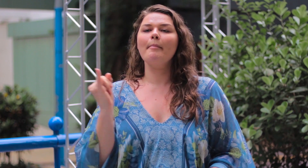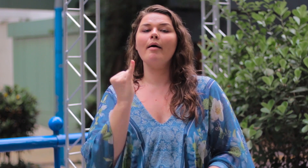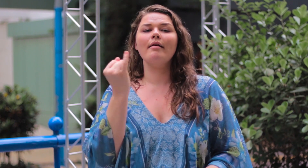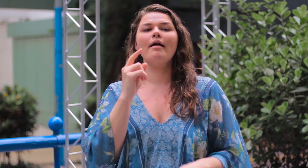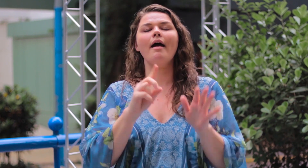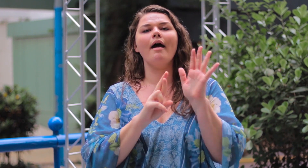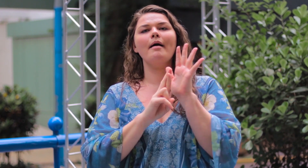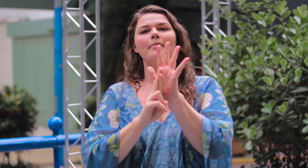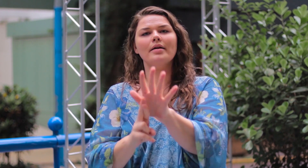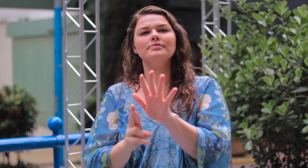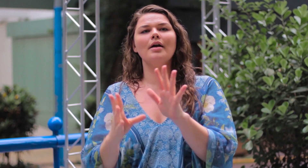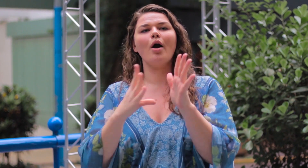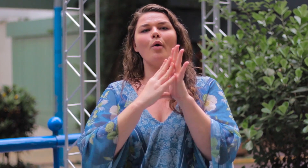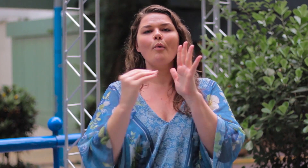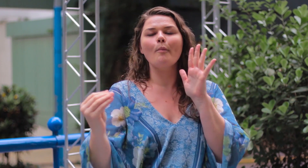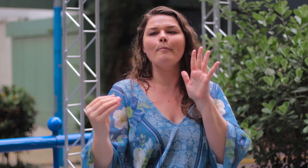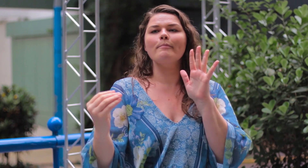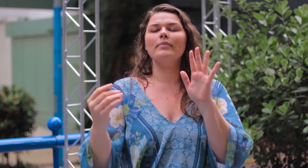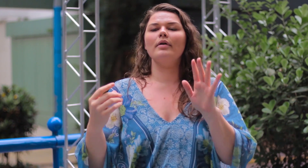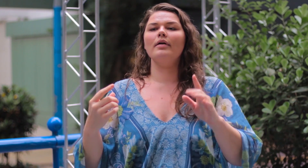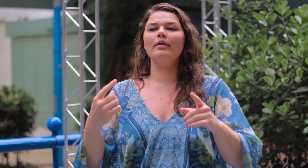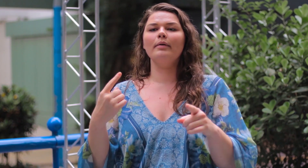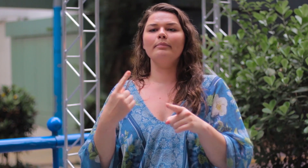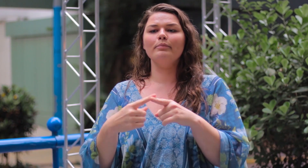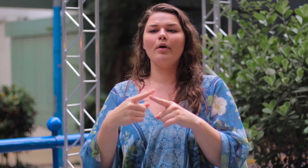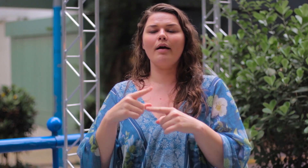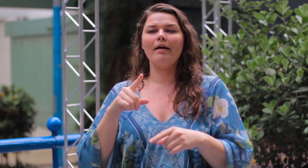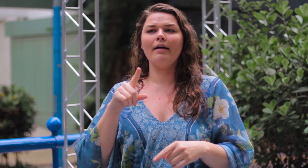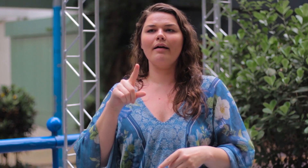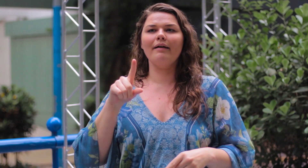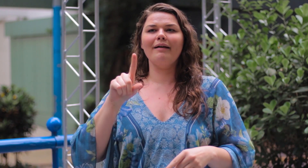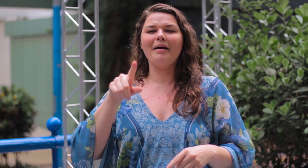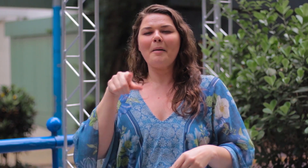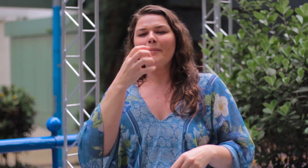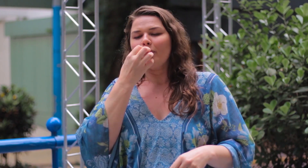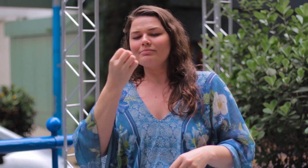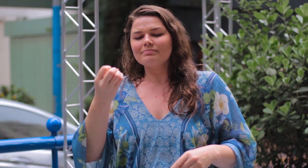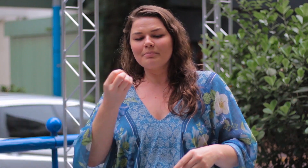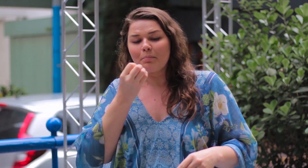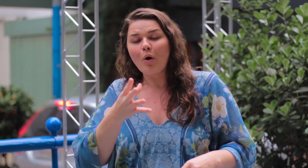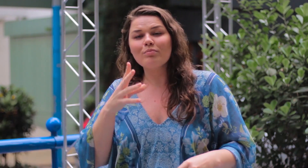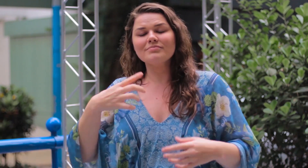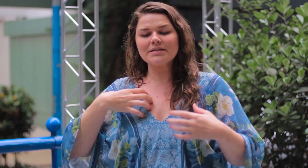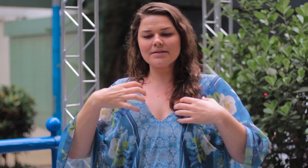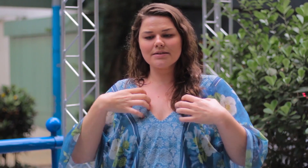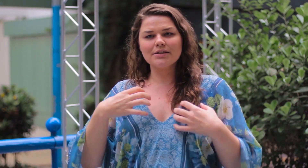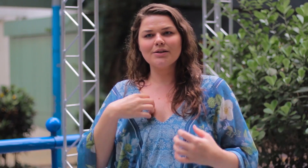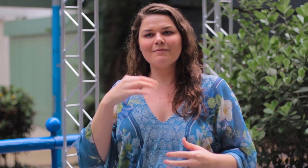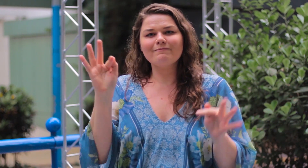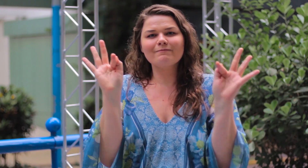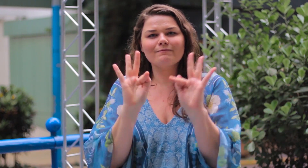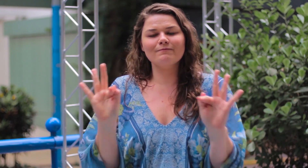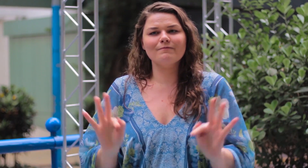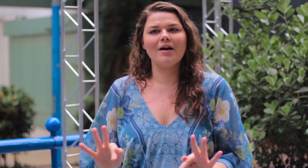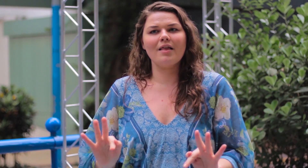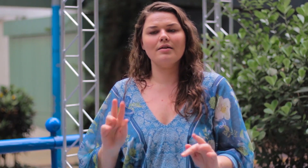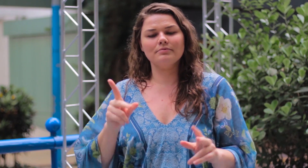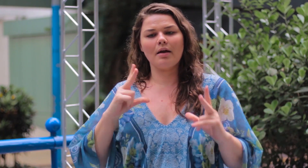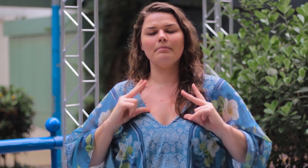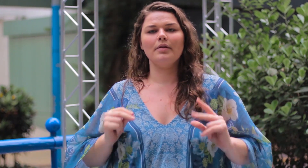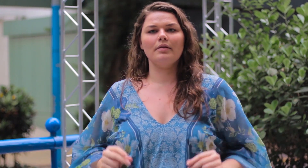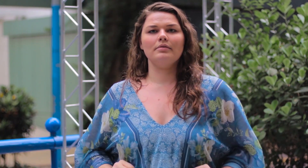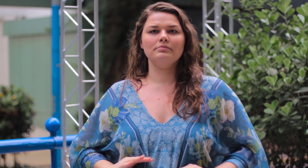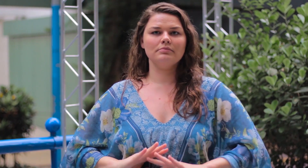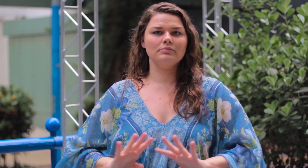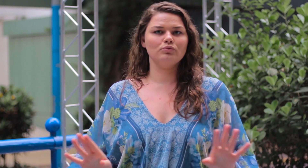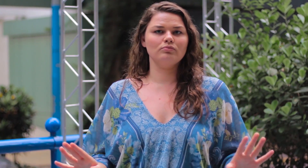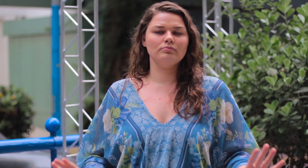O importante é representar, ser um exemplo de pessoa que se sente feliz e merecedor.